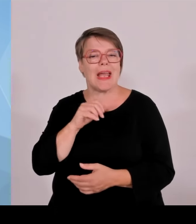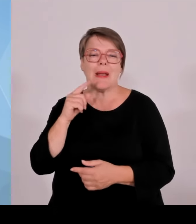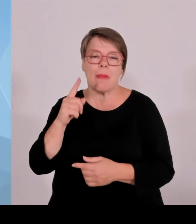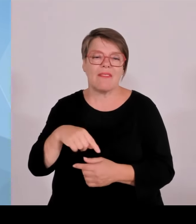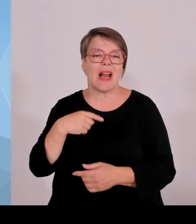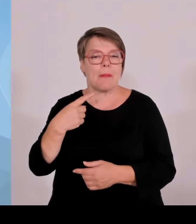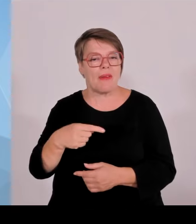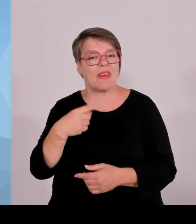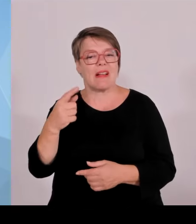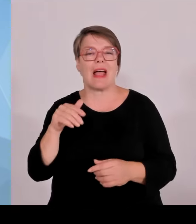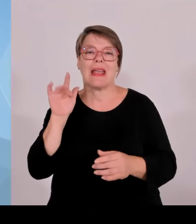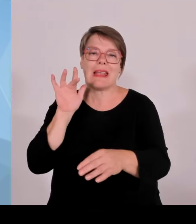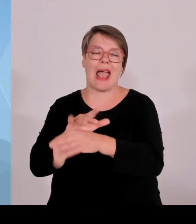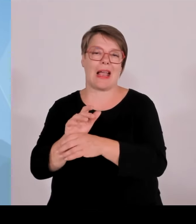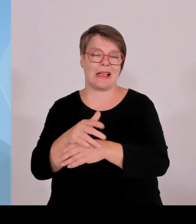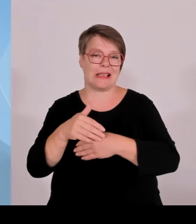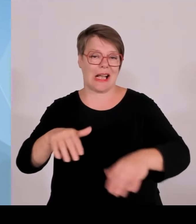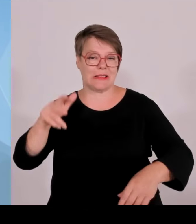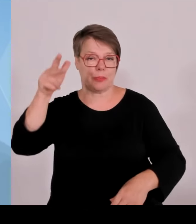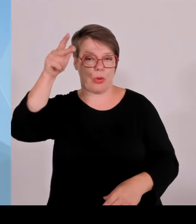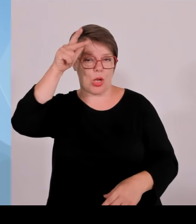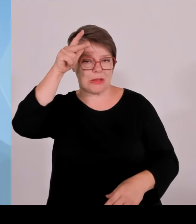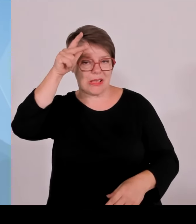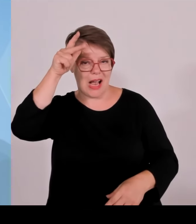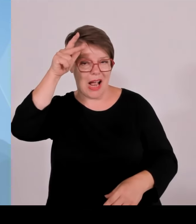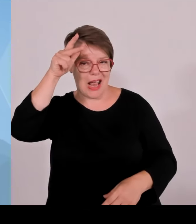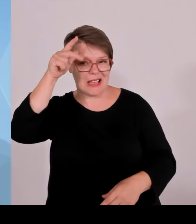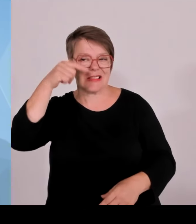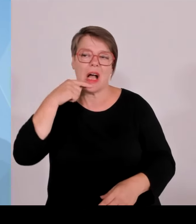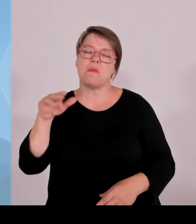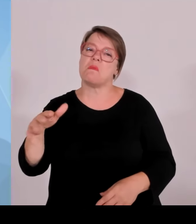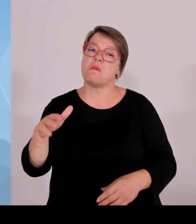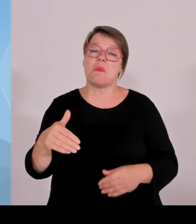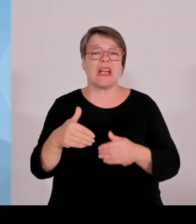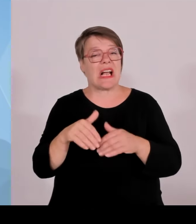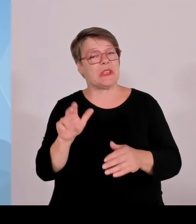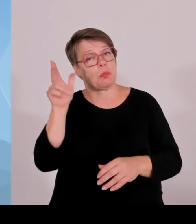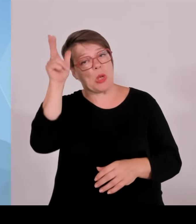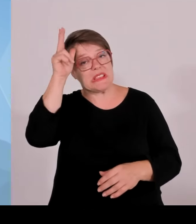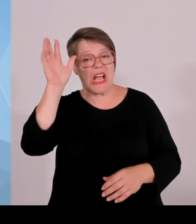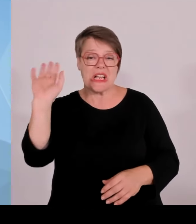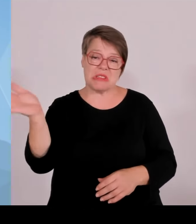auf die besonderen Herausforderungen an der Grenze zugeschnitten ist.